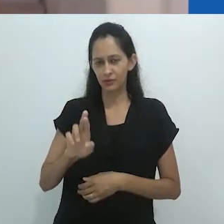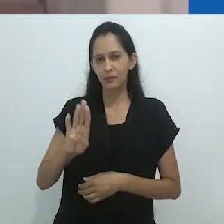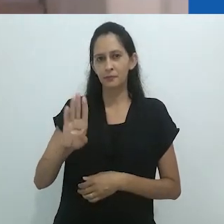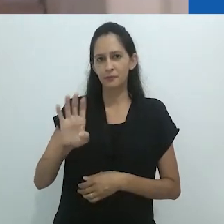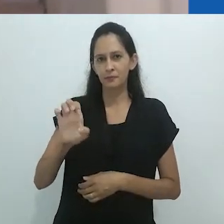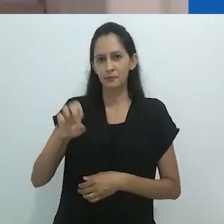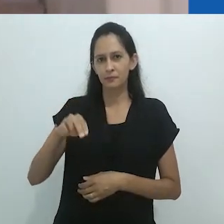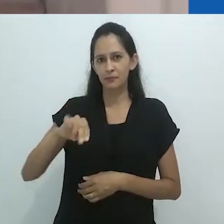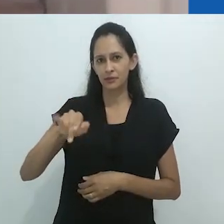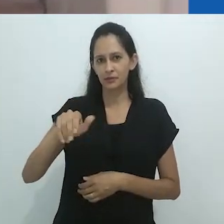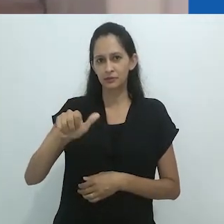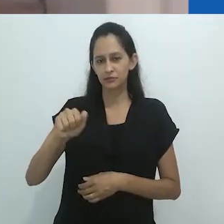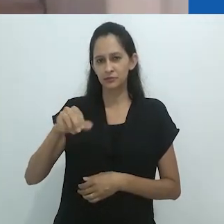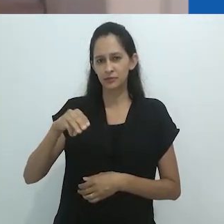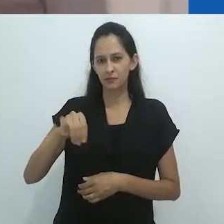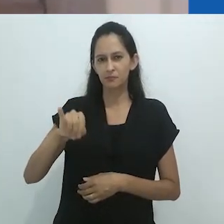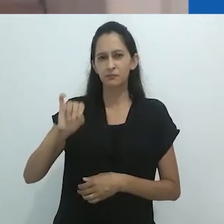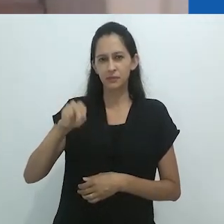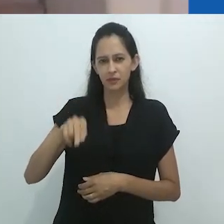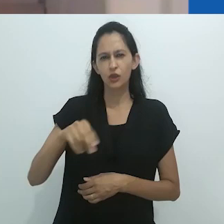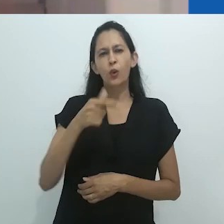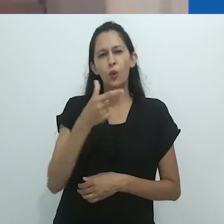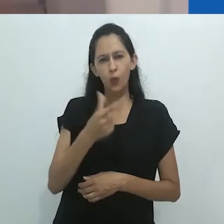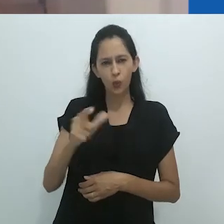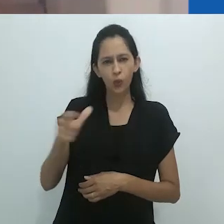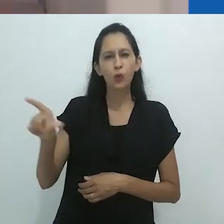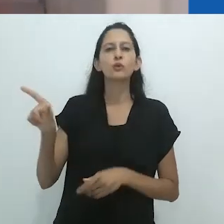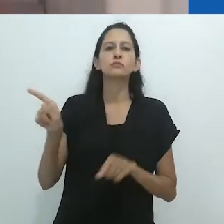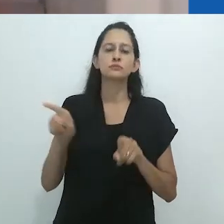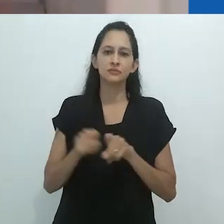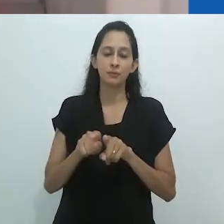Ao questiona-lo recentemente, em uma entrevista que será publicada em breve,